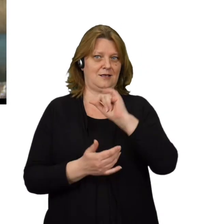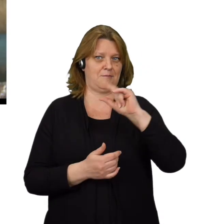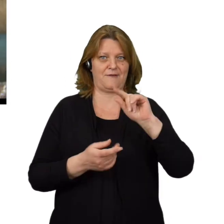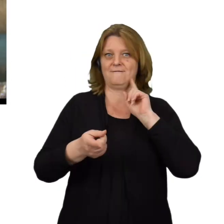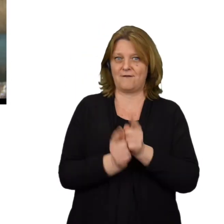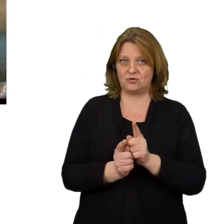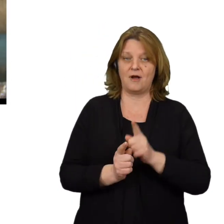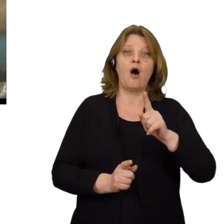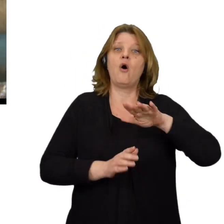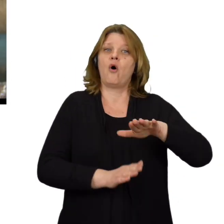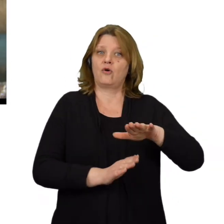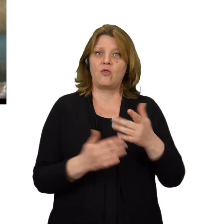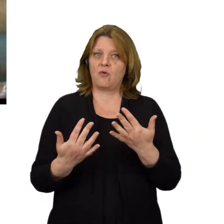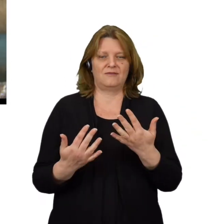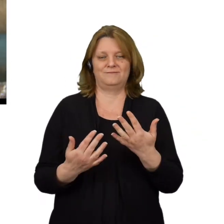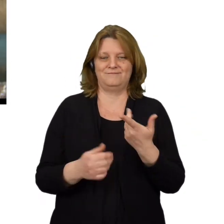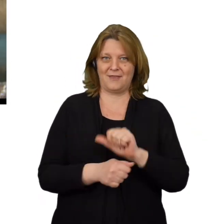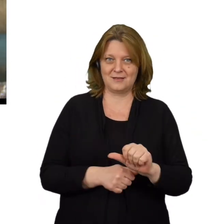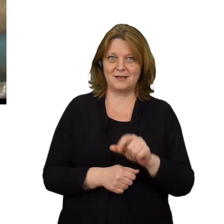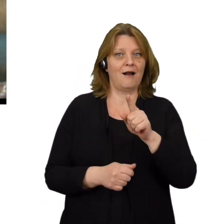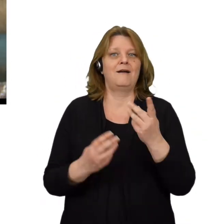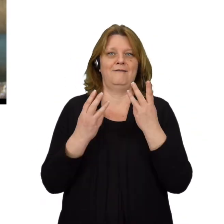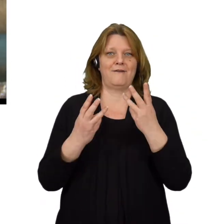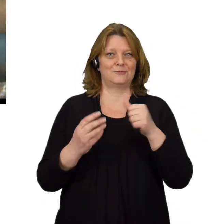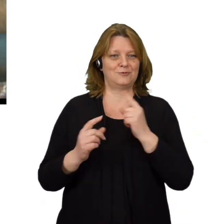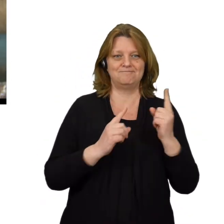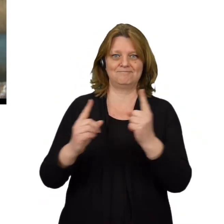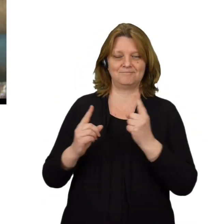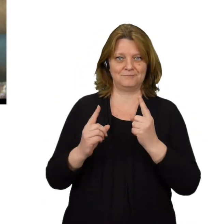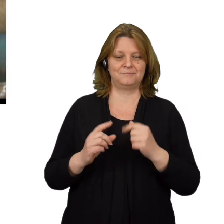Ochrona przed spoofingiem nie jest łatwa ale najważniejsze jest zachowanie czujności.